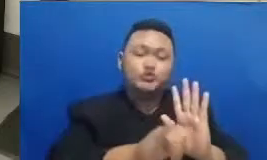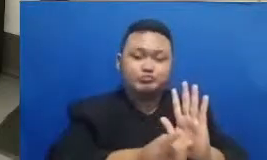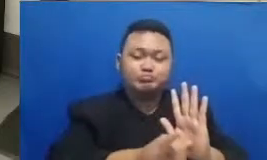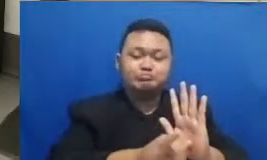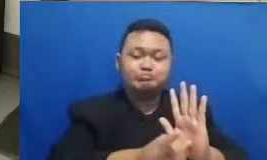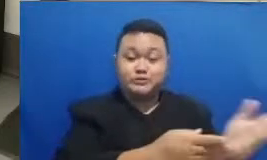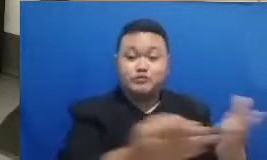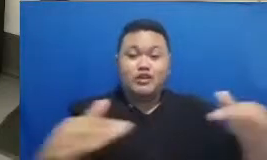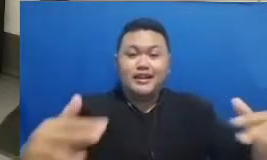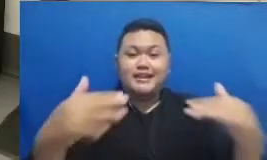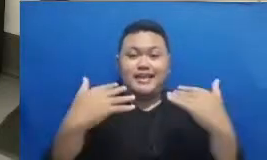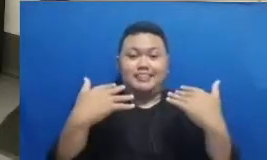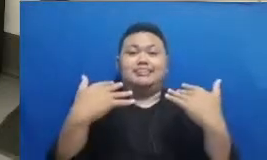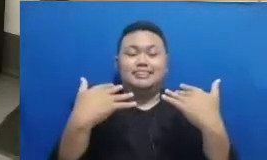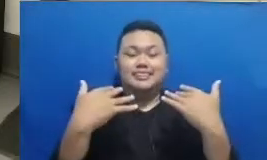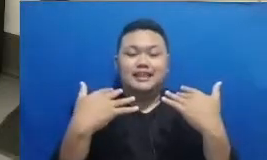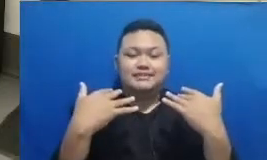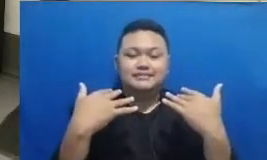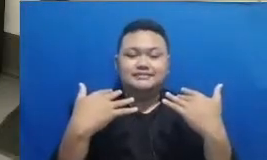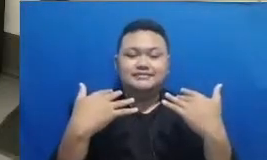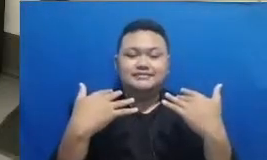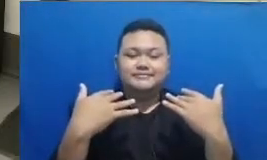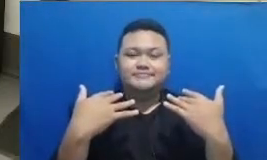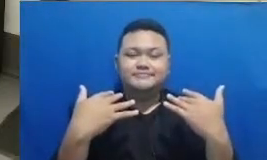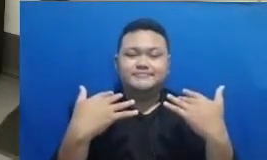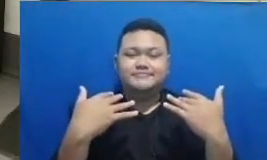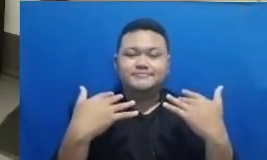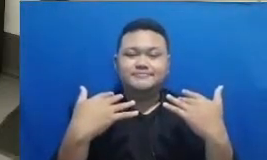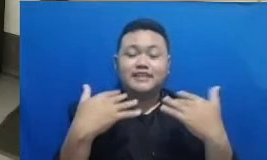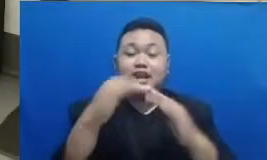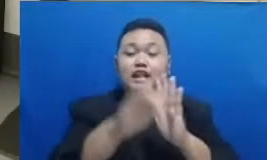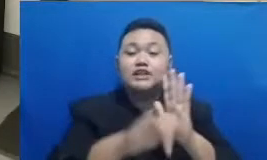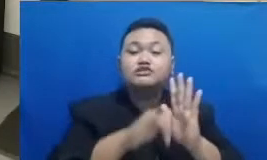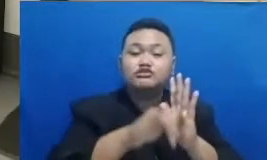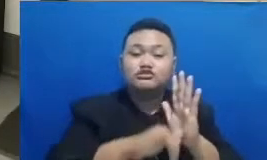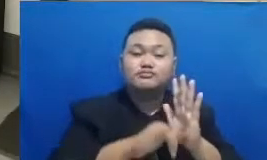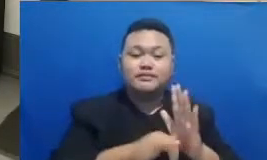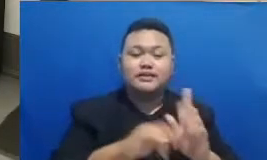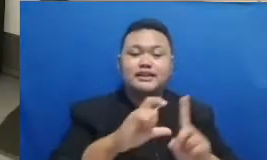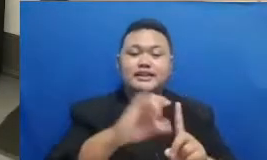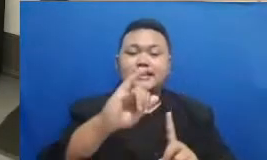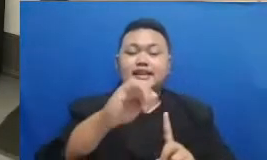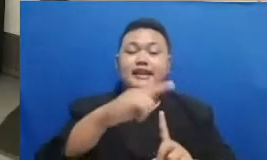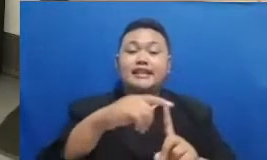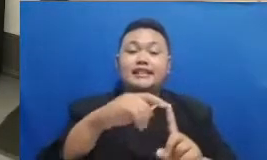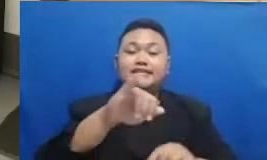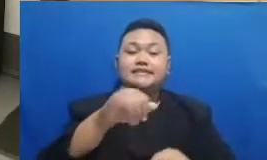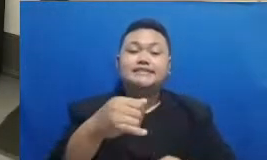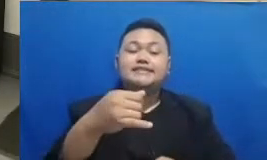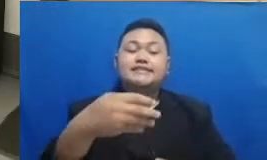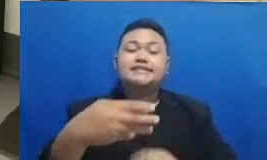di YouTube ini adalah di YouTube Dita Ditjen gtk Kemendikbud Republik Indonesia Bapak Ibu ya nah